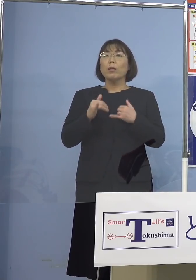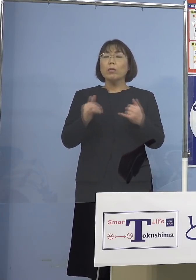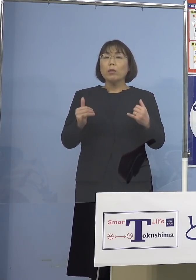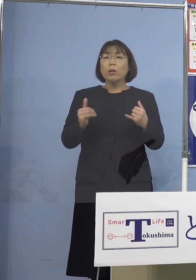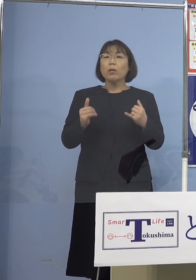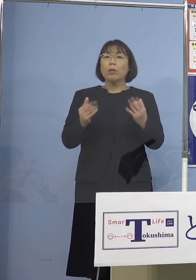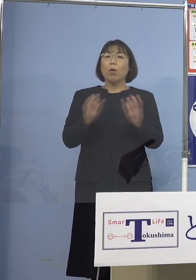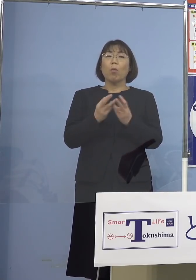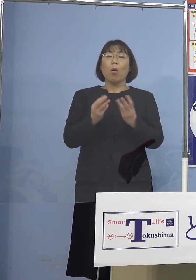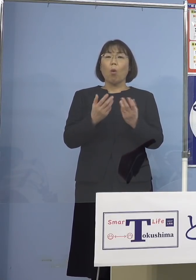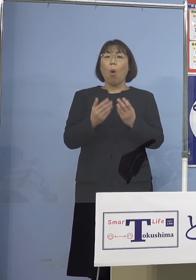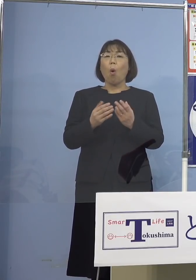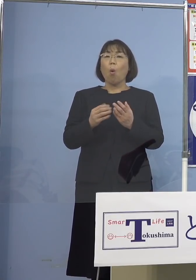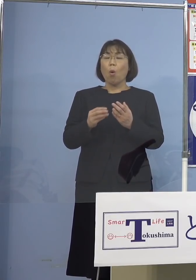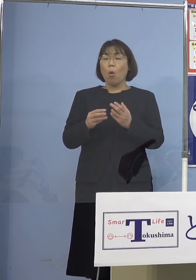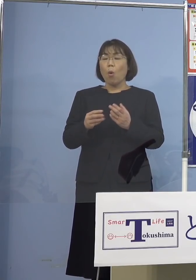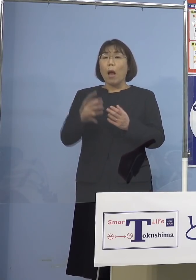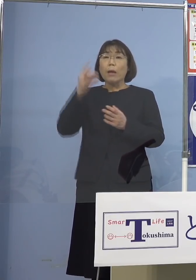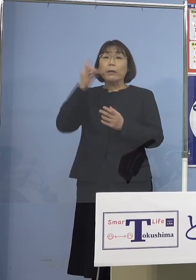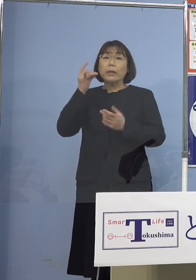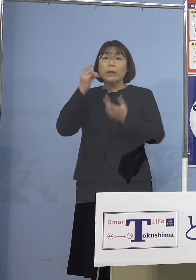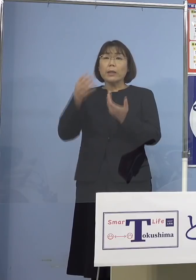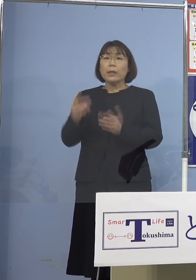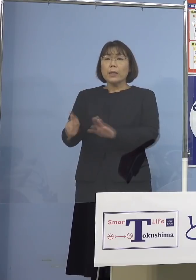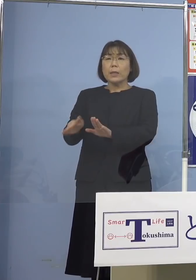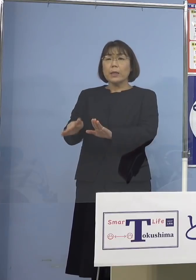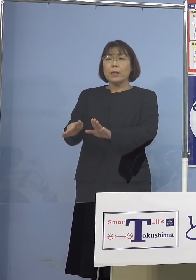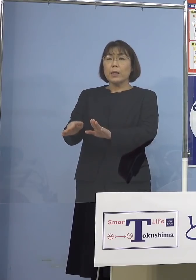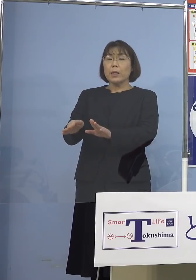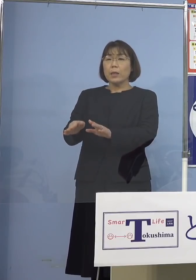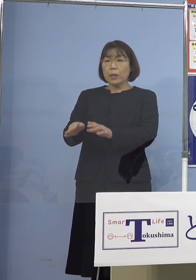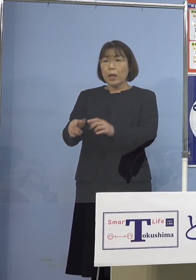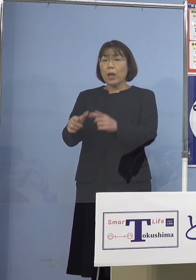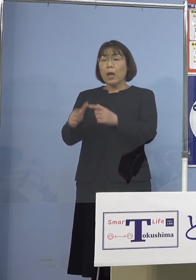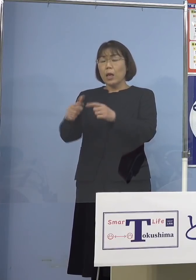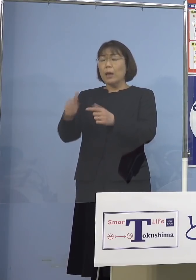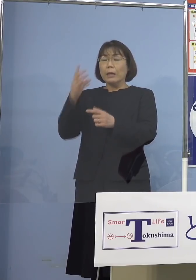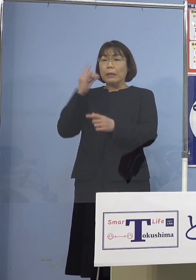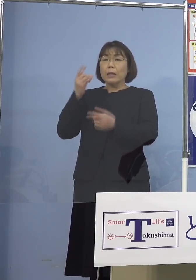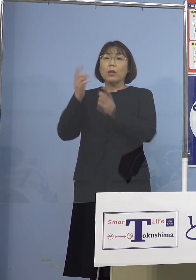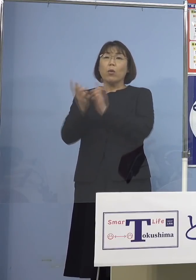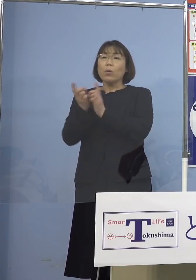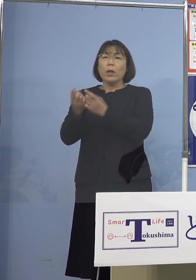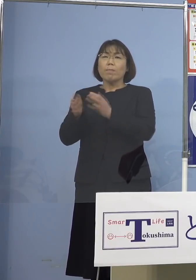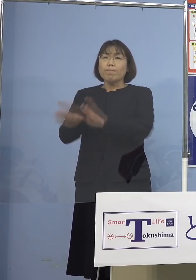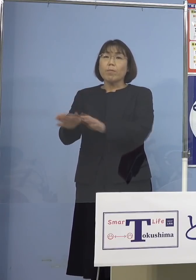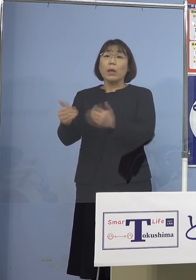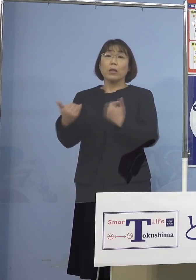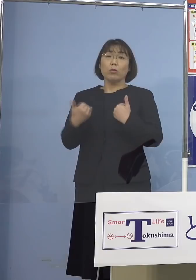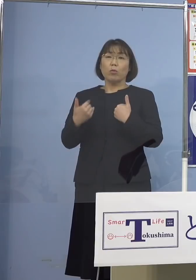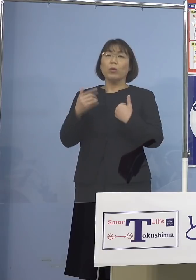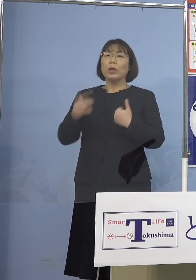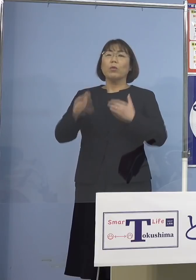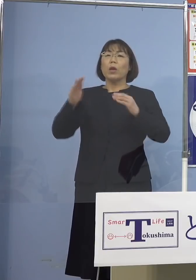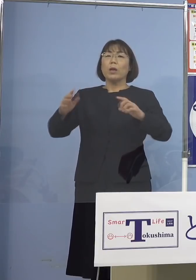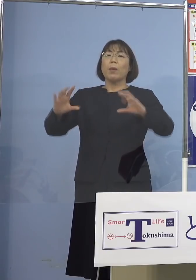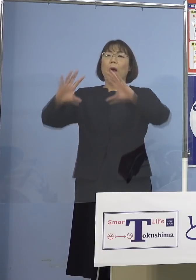水際対策を強くすべきだと なっているんですが 今、諸外国では 全く状況が違っている